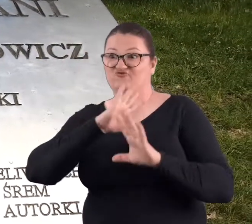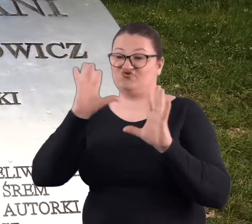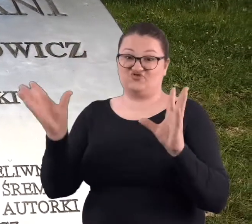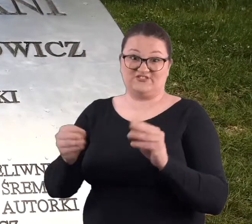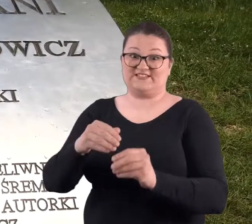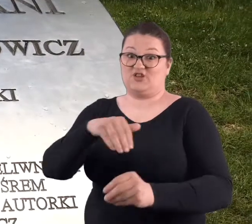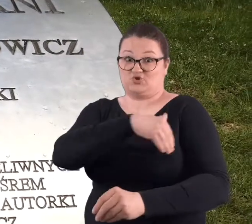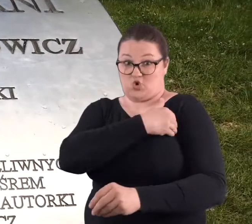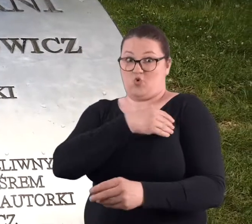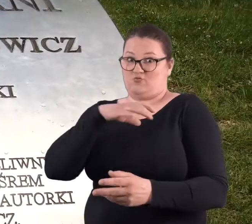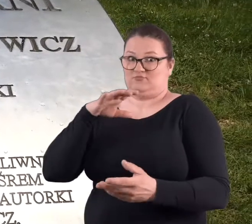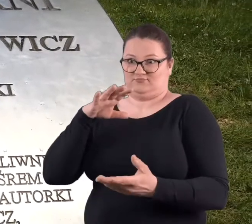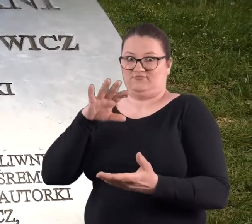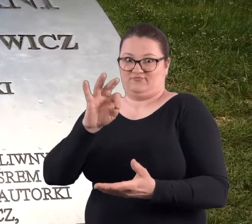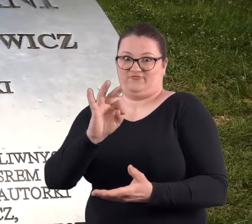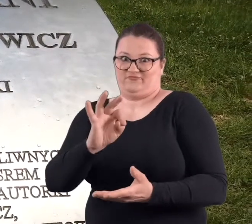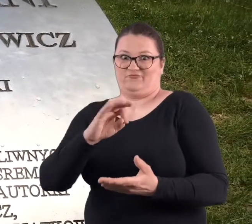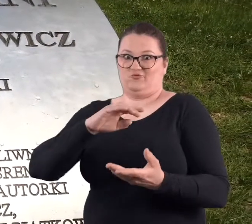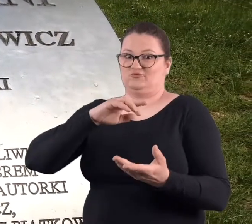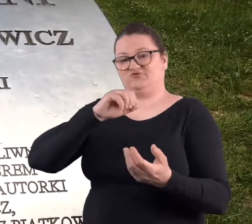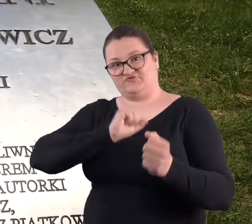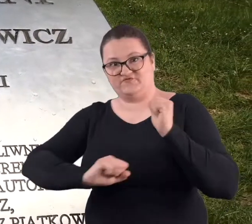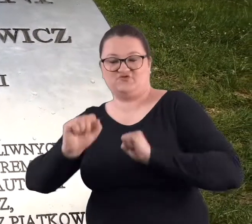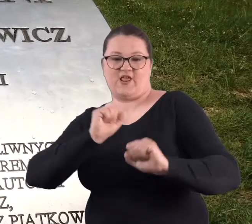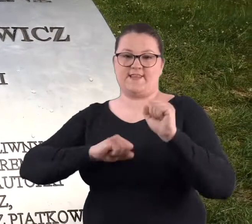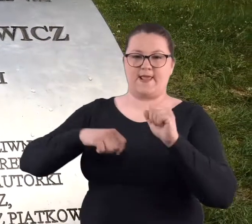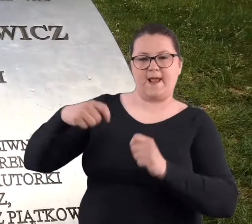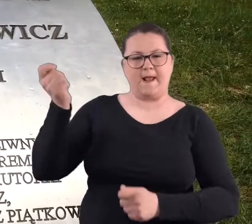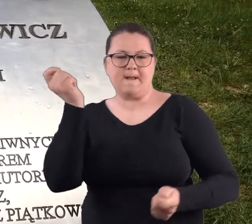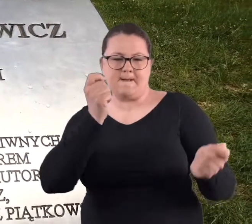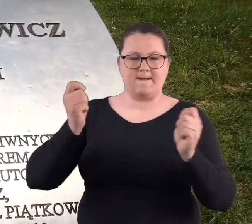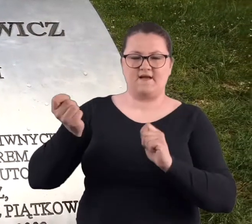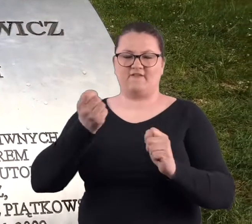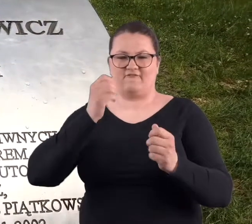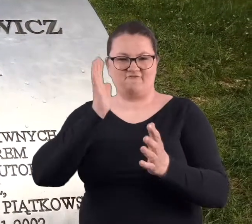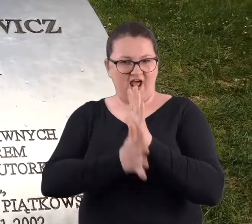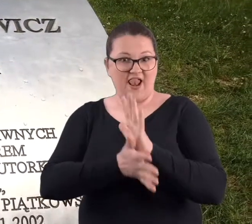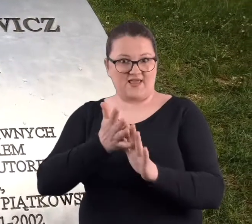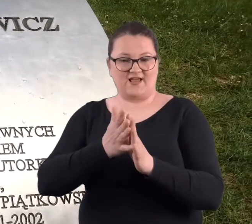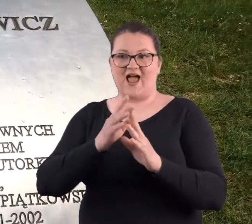się wszystkie szkoły tego rodzaju ćwiczeń fizycznych z Poznania.